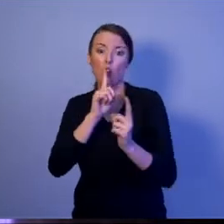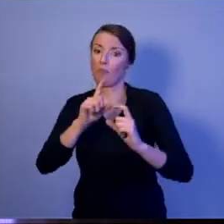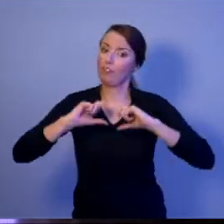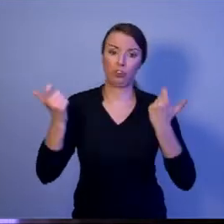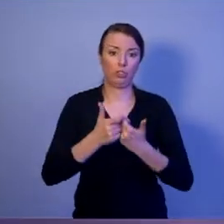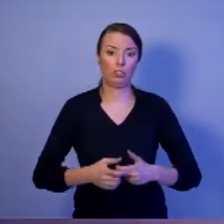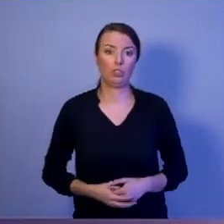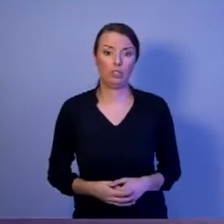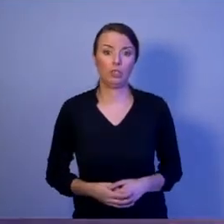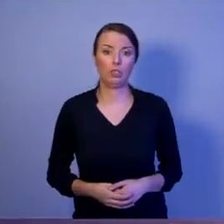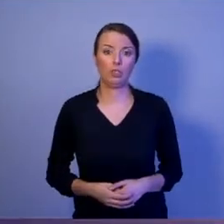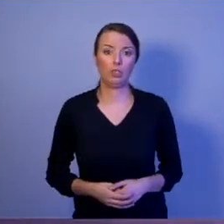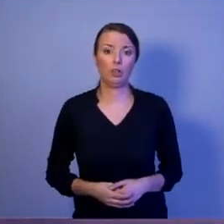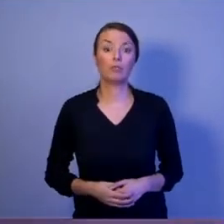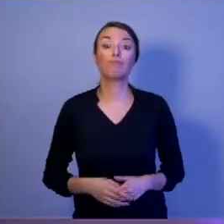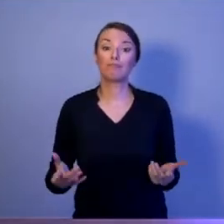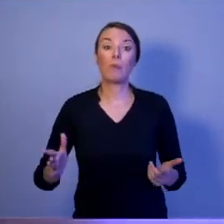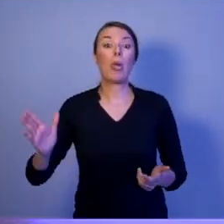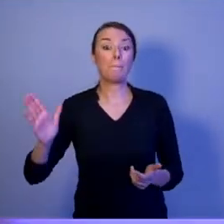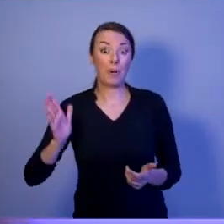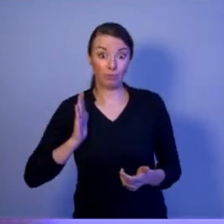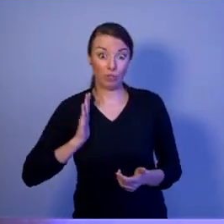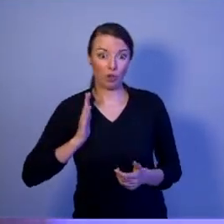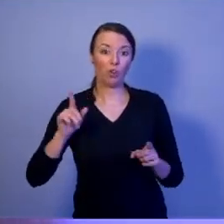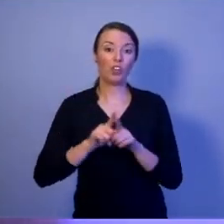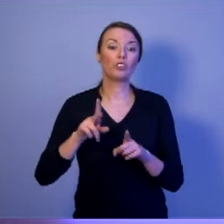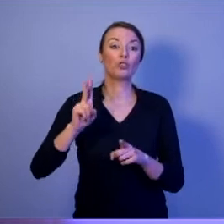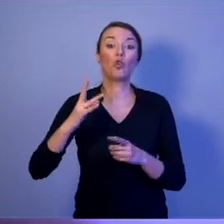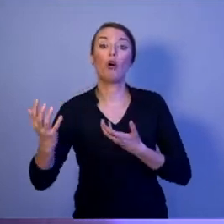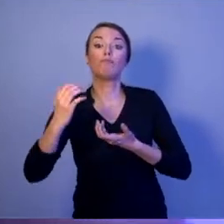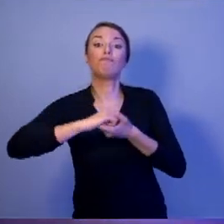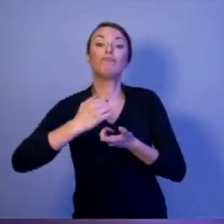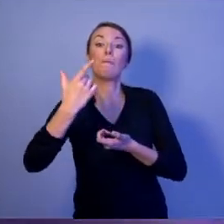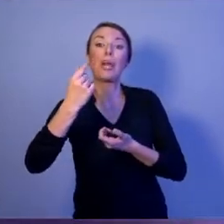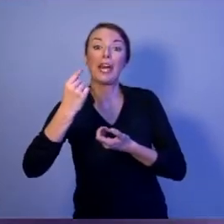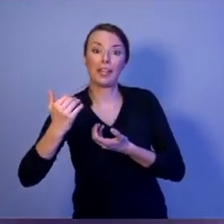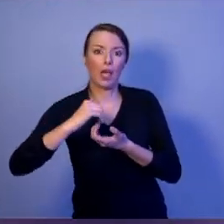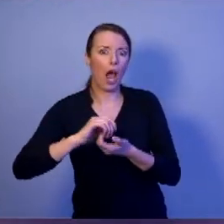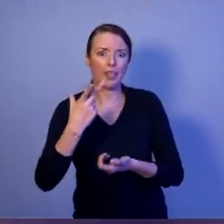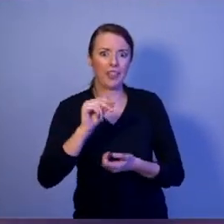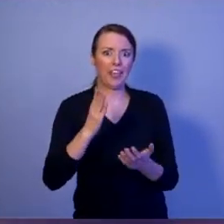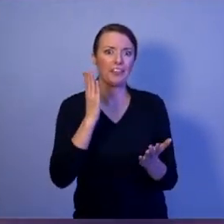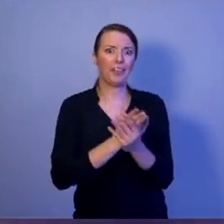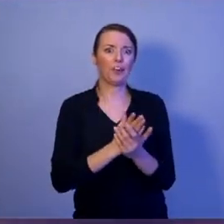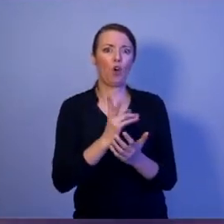Bezpieczeństwo to również sojusze. Ale nie sojusze podpisywane na stojąco